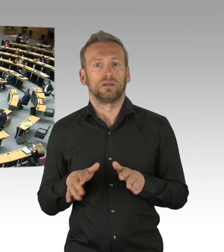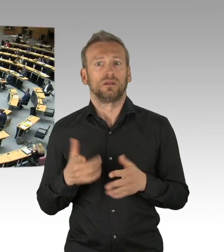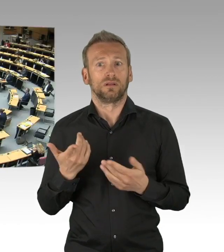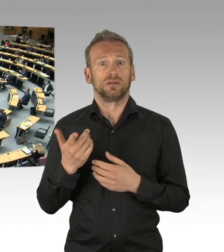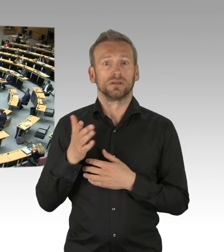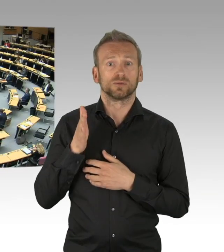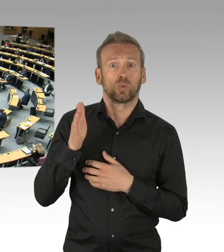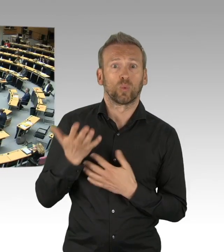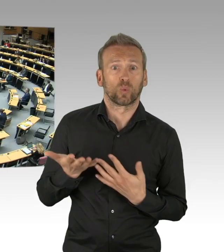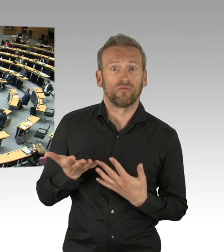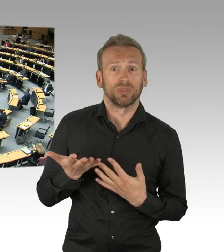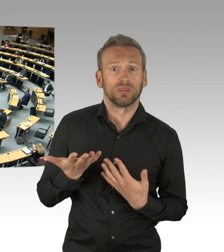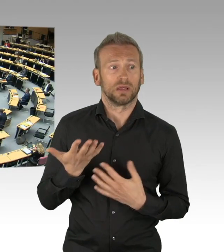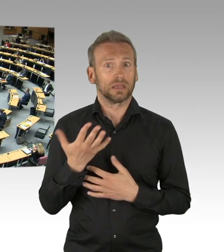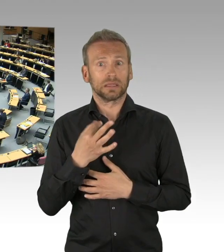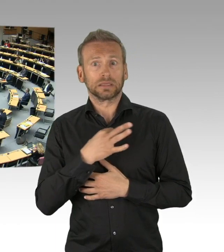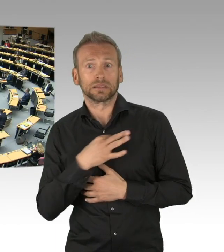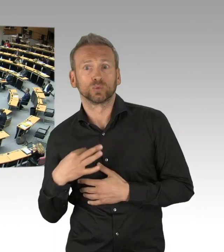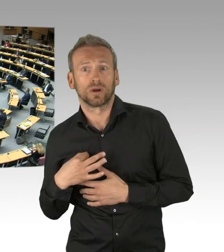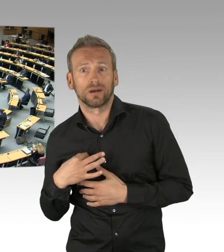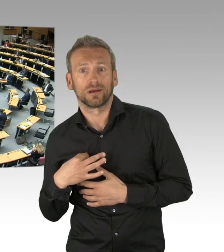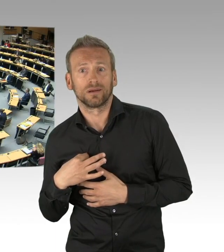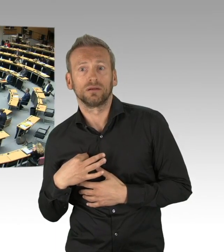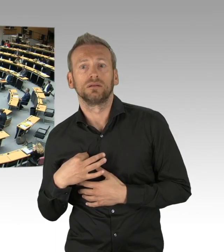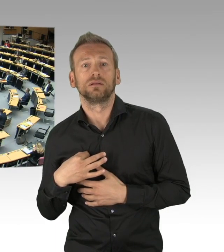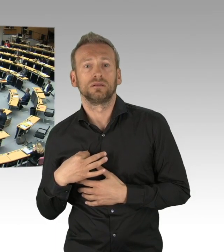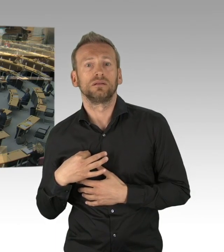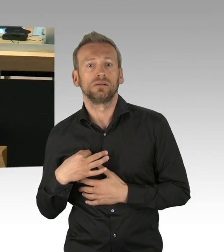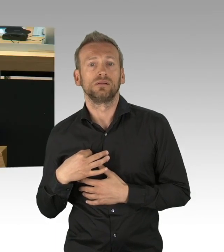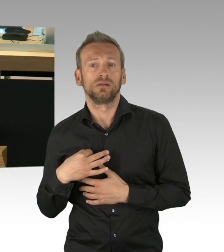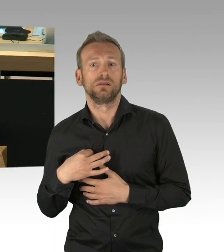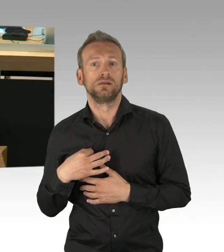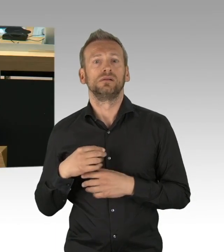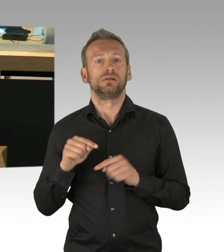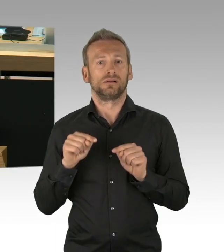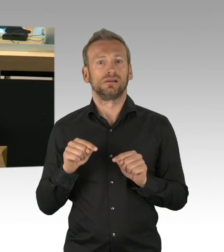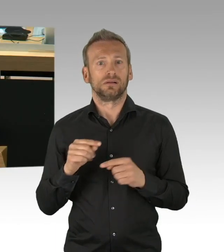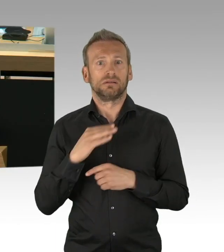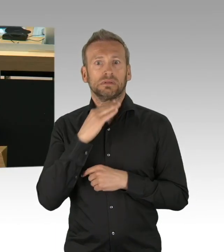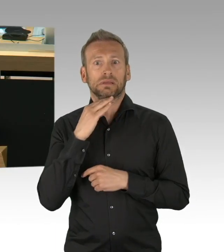Doch der Virus ist tückisch und gefährlich, wir brauchen den langen Atem, auch die nächsten Monate werden hart bleiben,